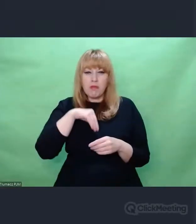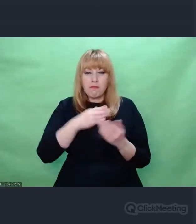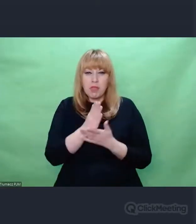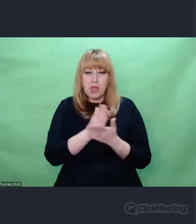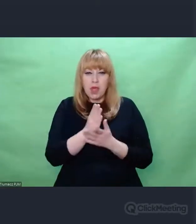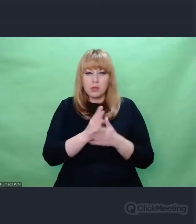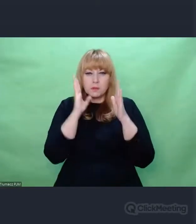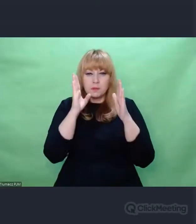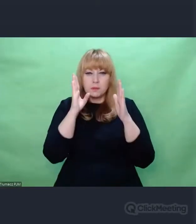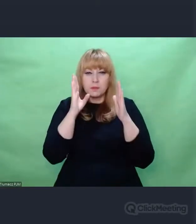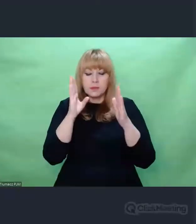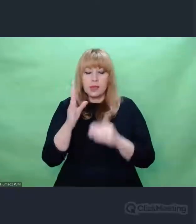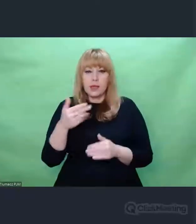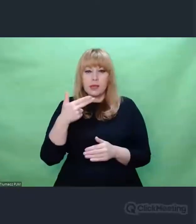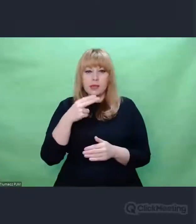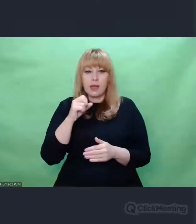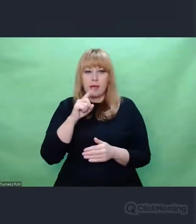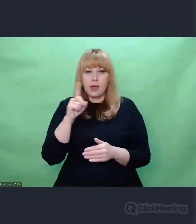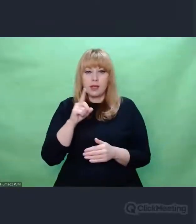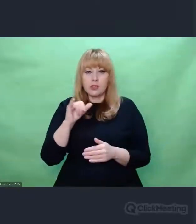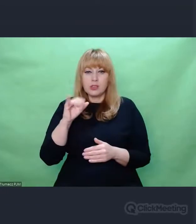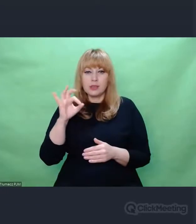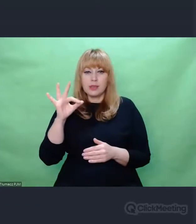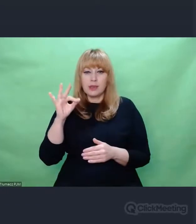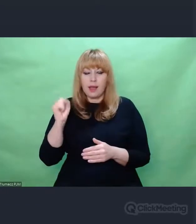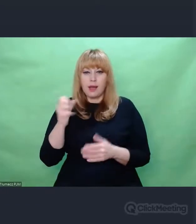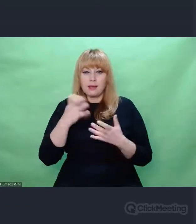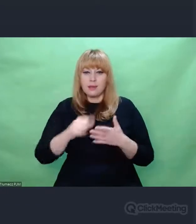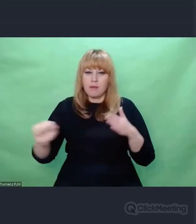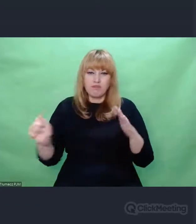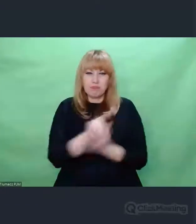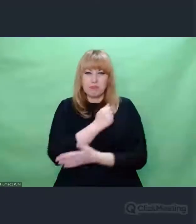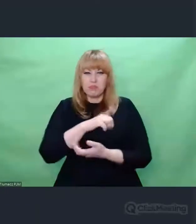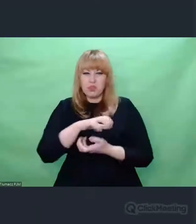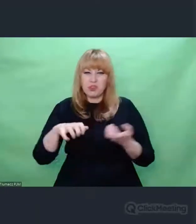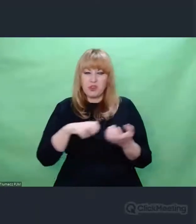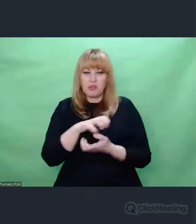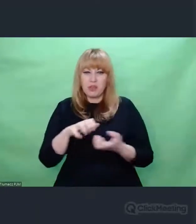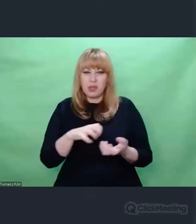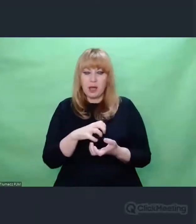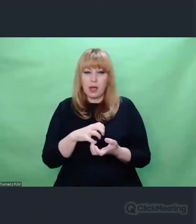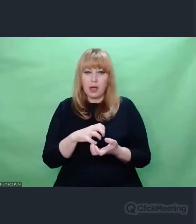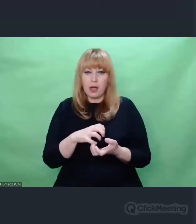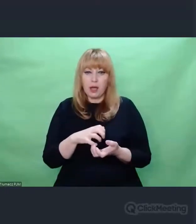to byli ludzie, którzy chcieli zgładzić świat. Teraz jakie depesze testowo oni sobie wysyłali.